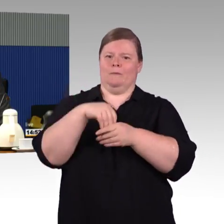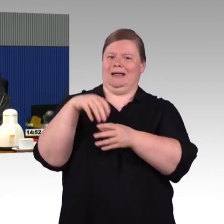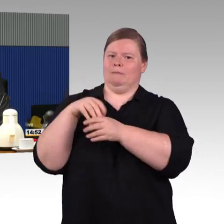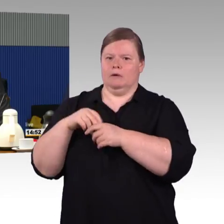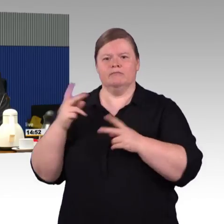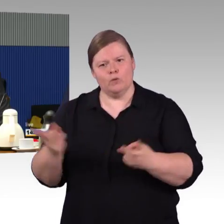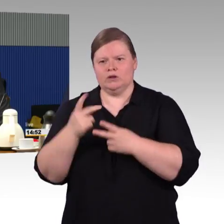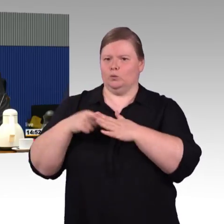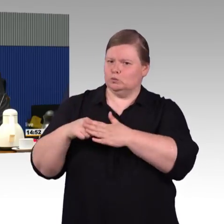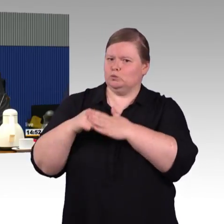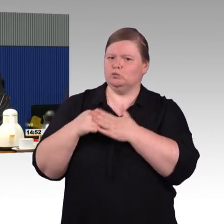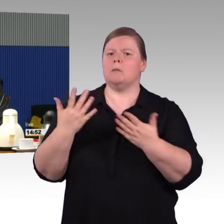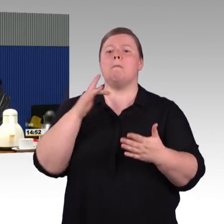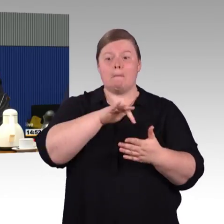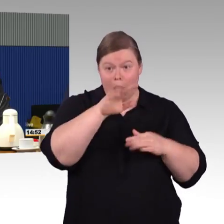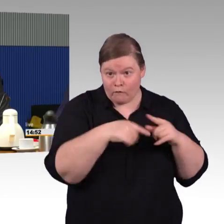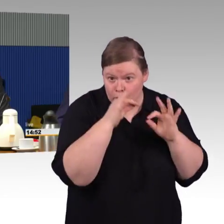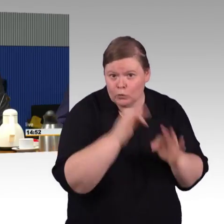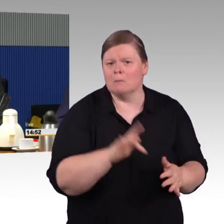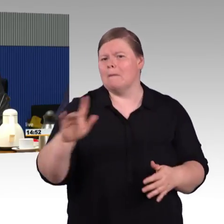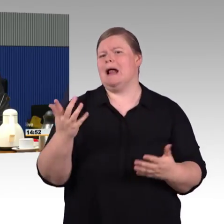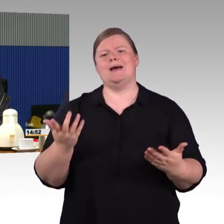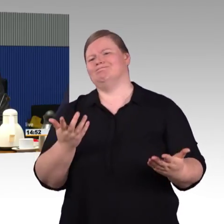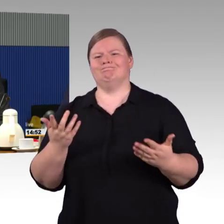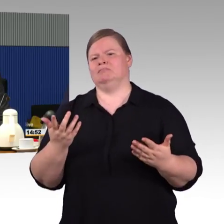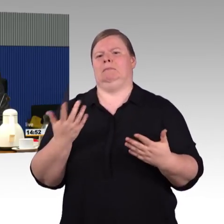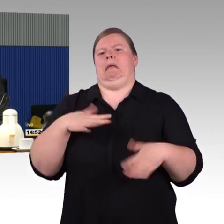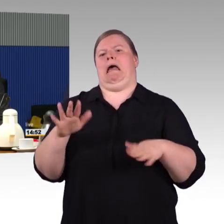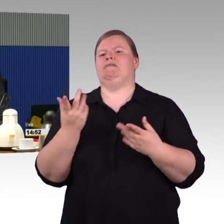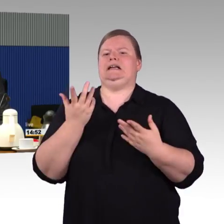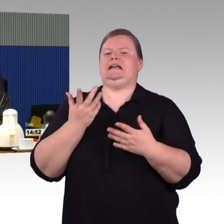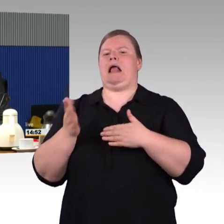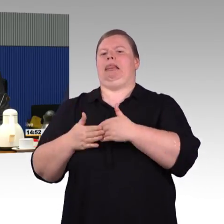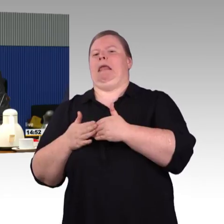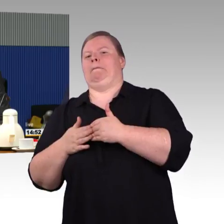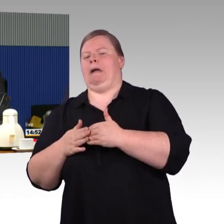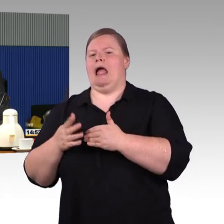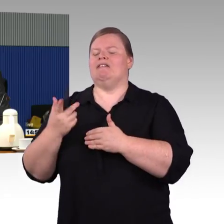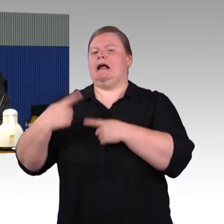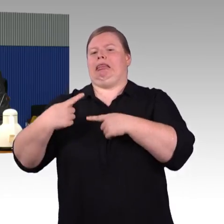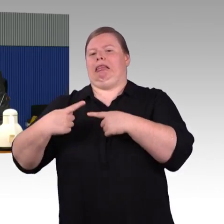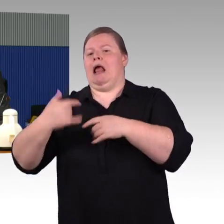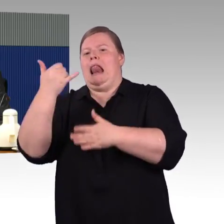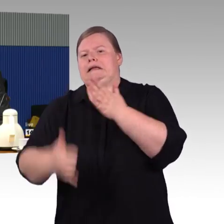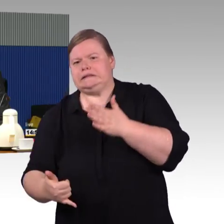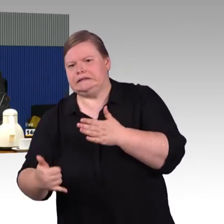damit sie ihre Erfahrungen von ihrem Bahnhof letztendlich auch einbringen können. Das ist einfach ein Wunsch,